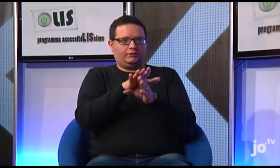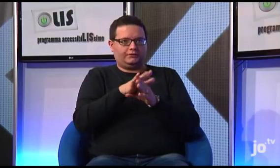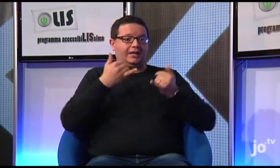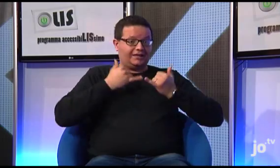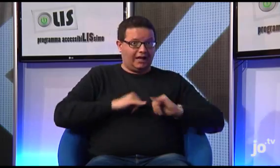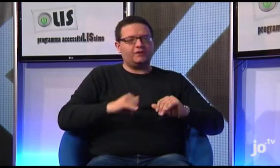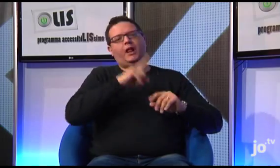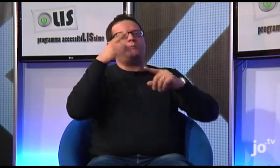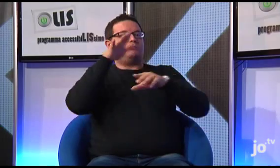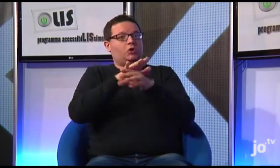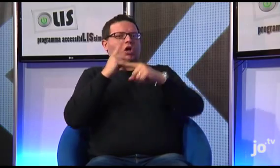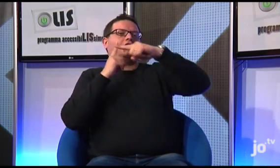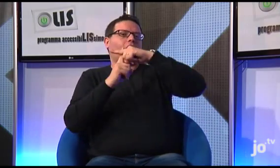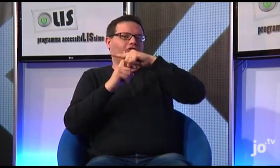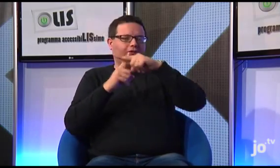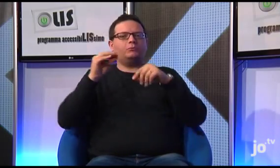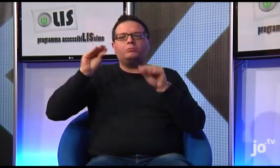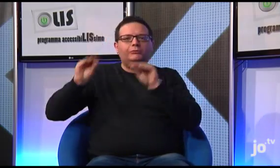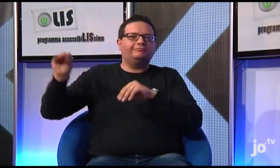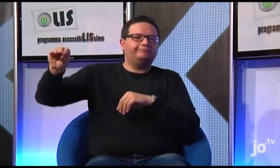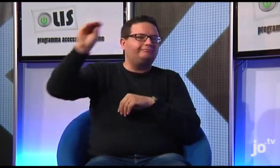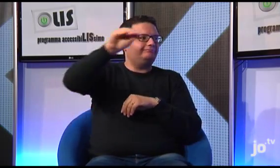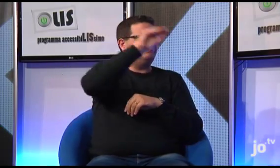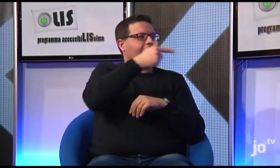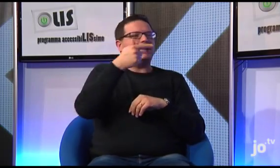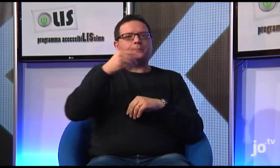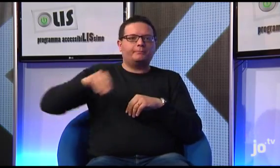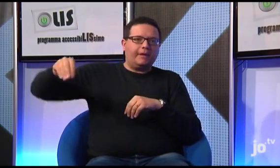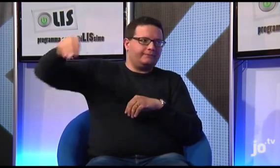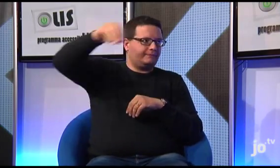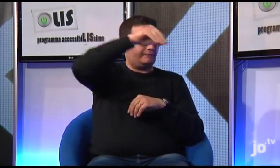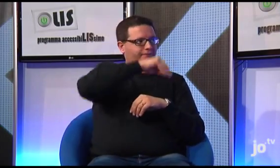Il gruppo ha potuto toccare varie tappe accompagnato da una guida